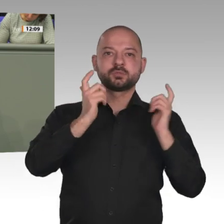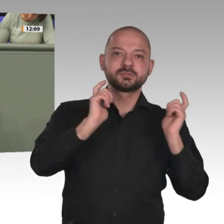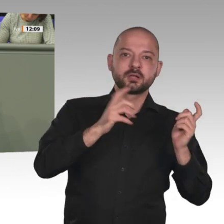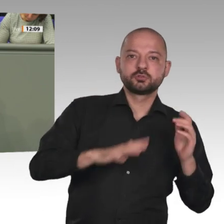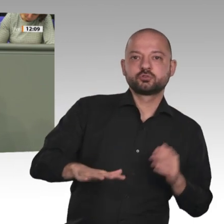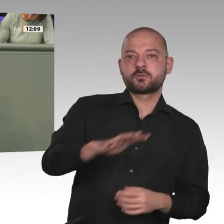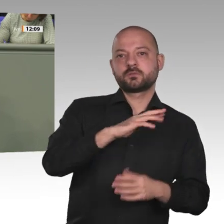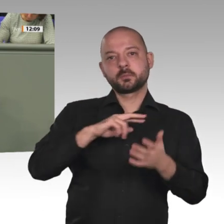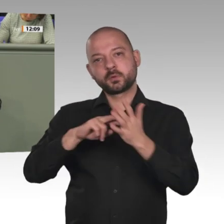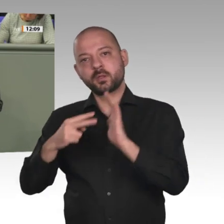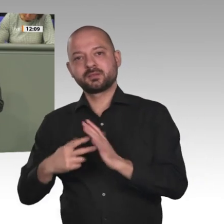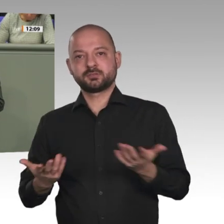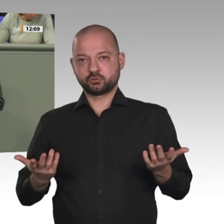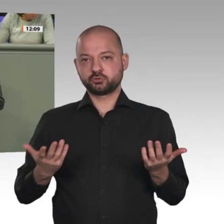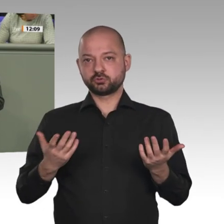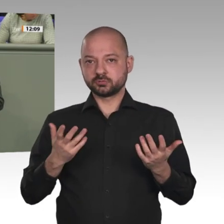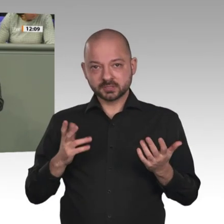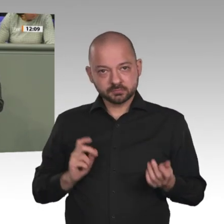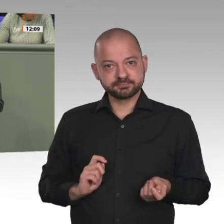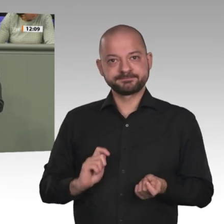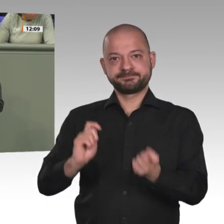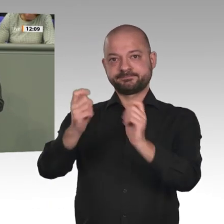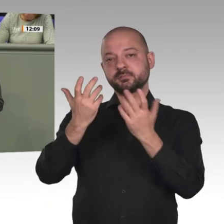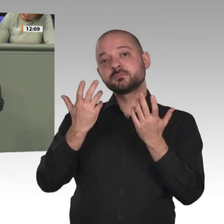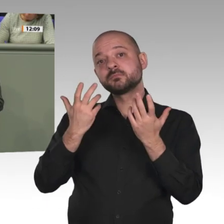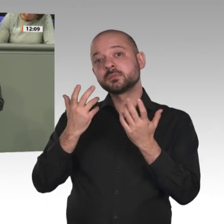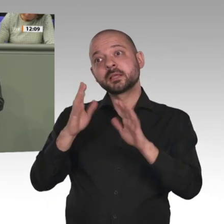Seit al-Baschir gestürzt wurde, sprechen Frauen im Radio über Gleichberechtigung,